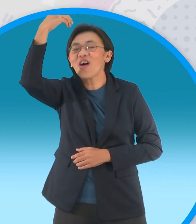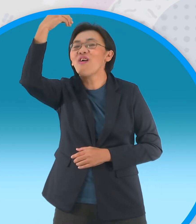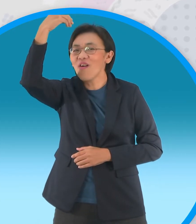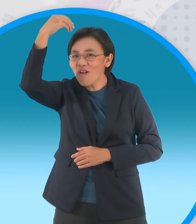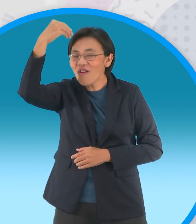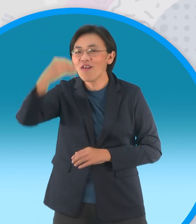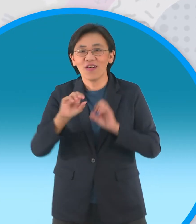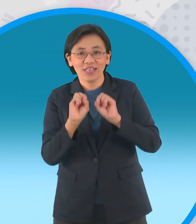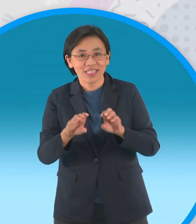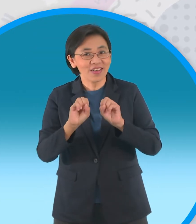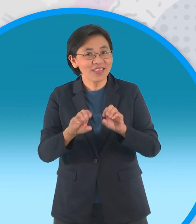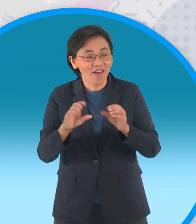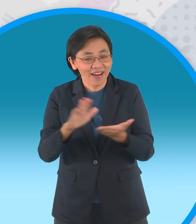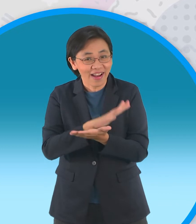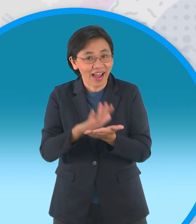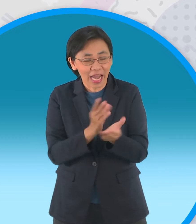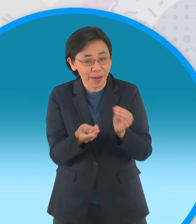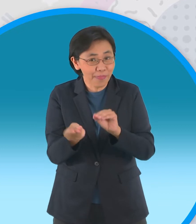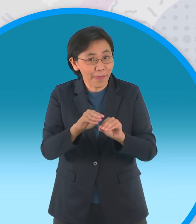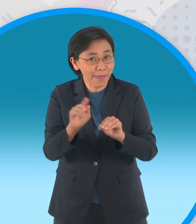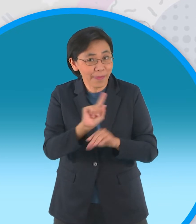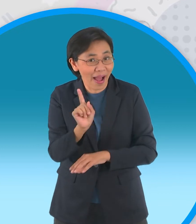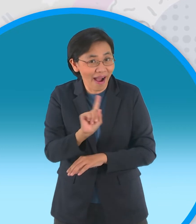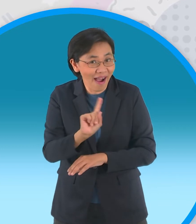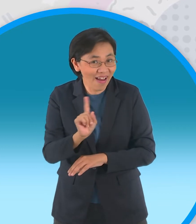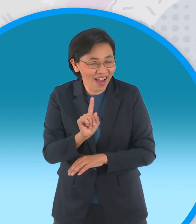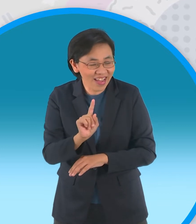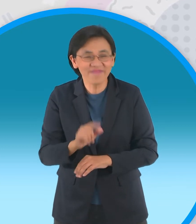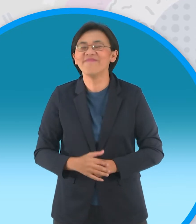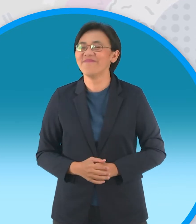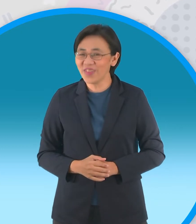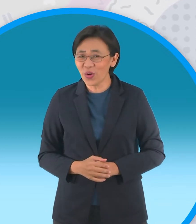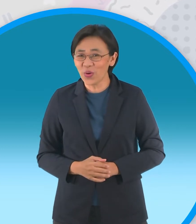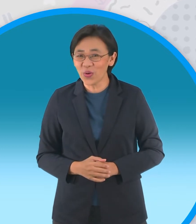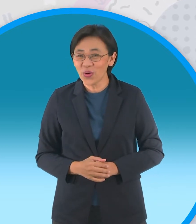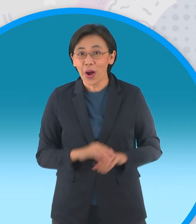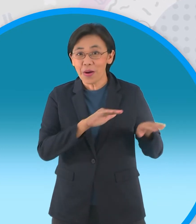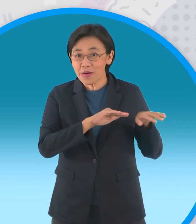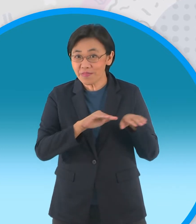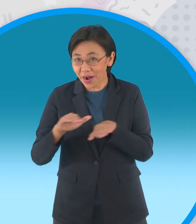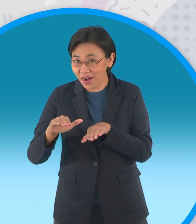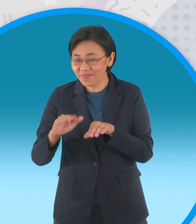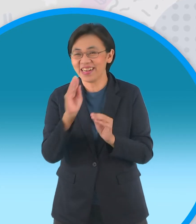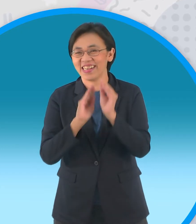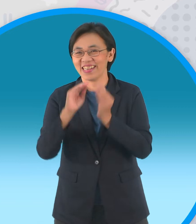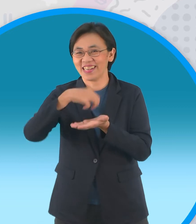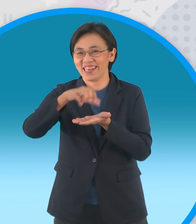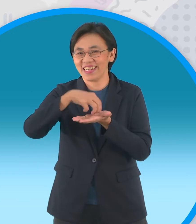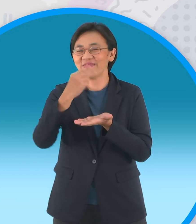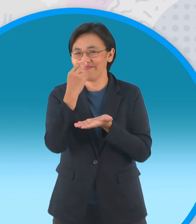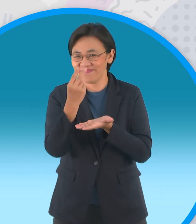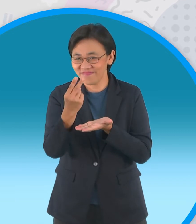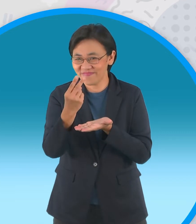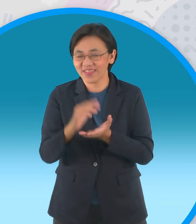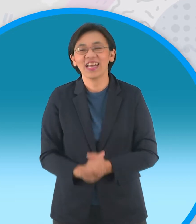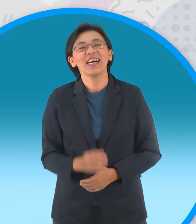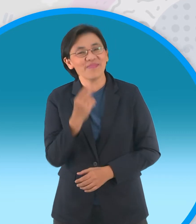พี่ปอมจะมาสอนพับกระดาษเป็นรูปอะไรกันโอ้โห ถ้าพร้อมกันแล้วไปชมเลยจ้าไปเลยครับ